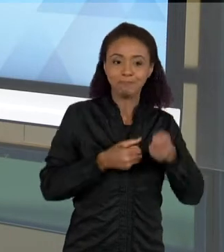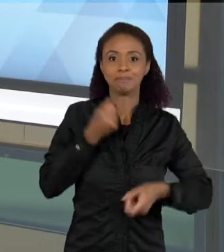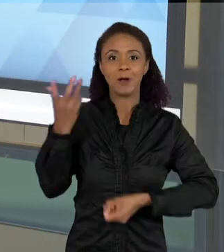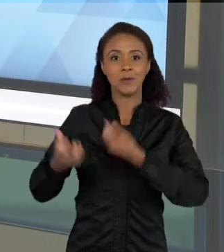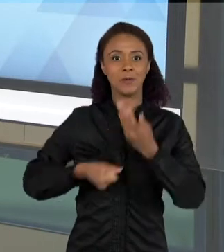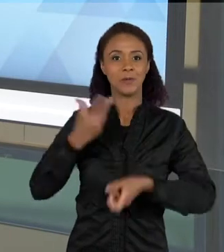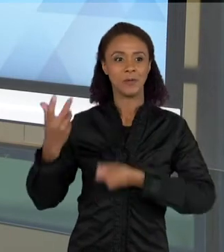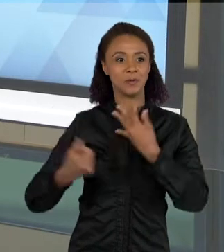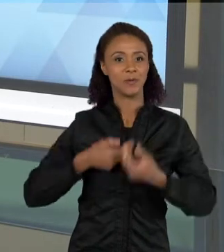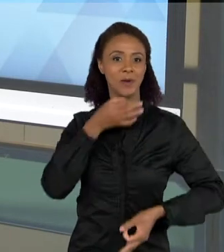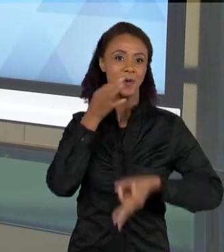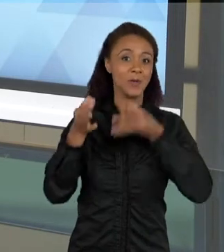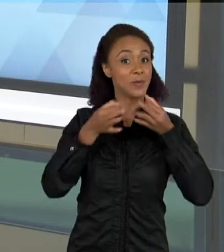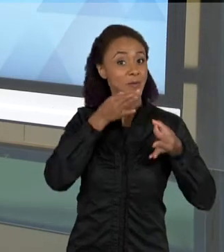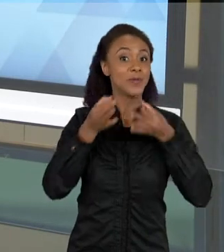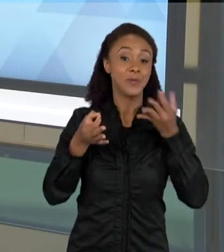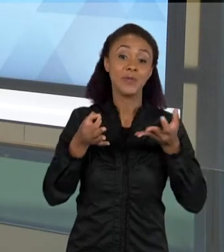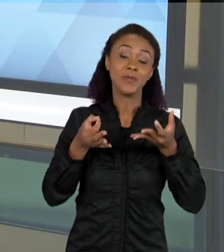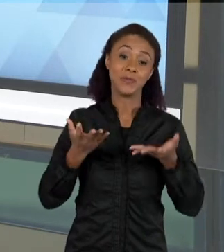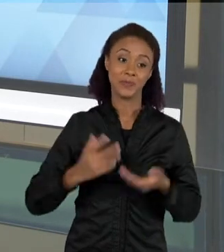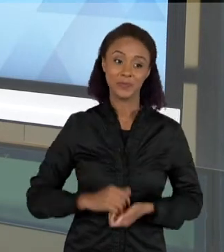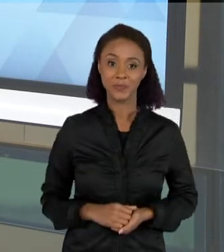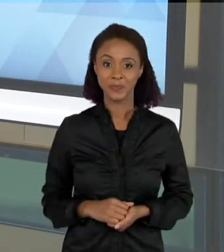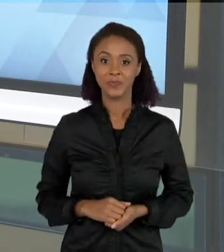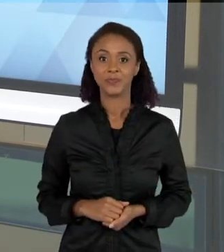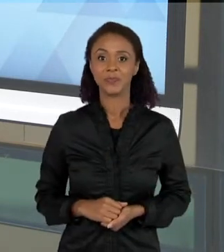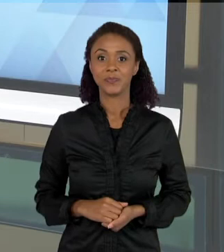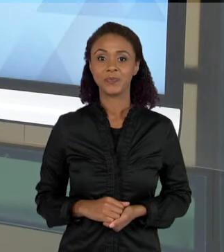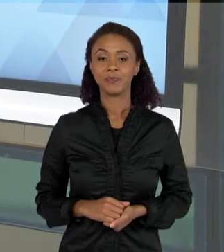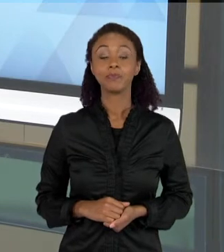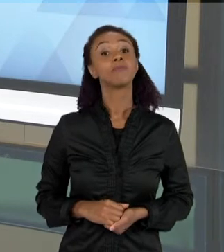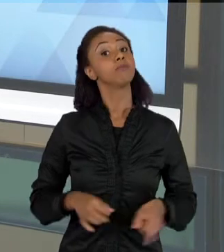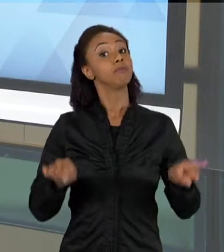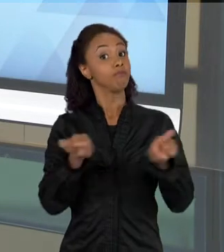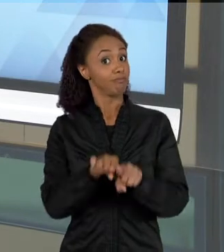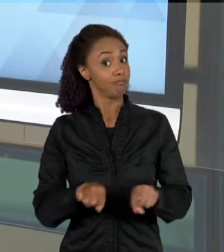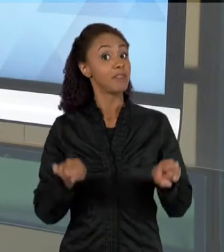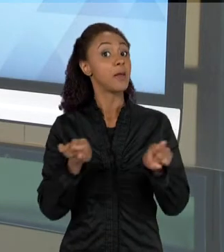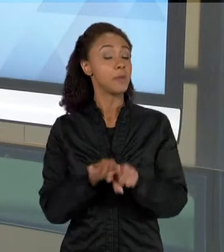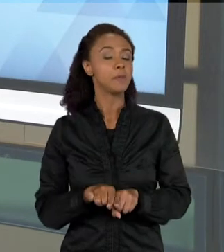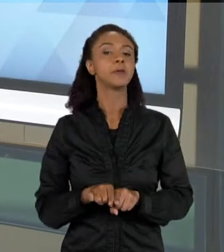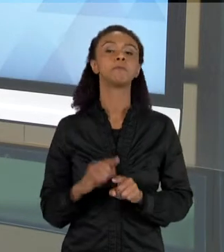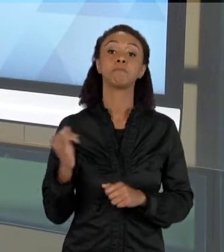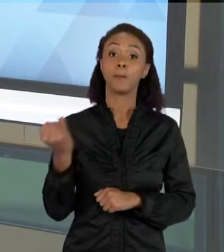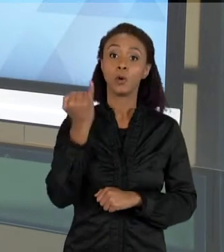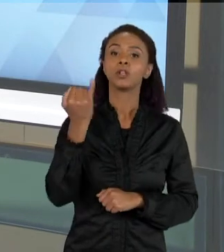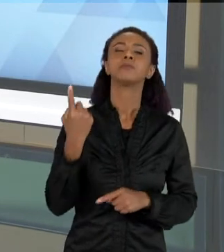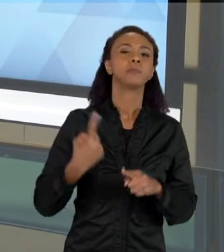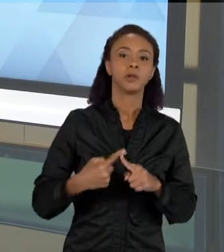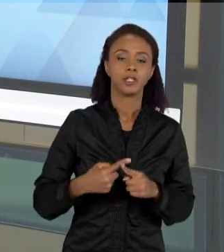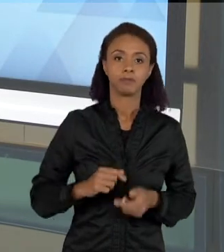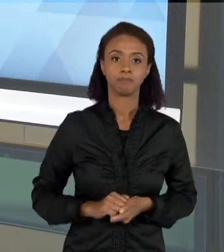PROBLEMA. ELA TAMBÉM É MUITO IMPORTANTE, PORQUE QUANDO UMA CRIANÇA FALA, VOCÊ